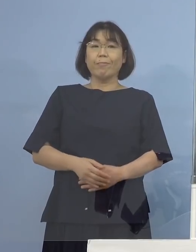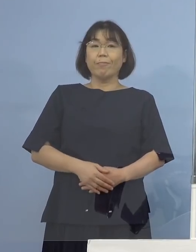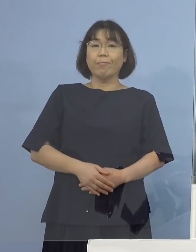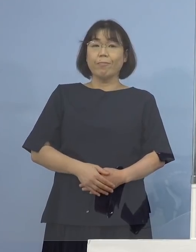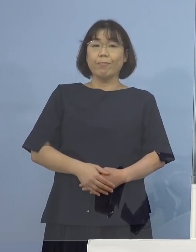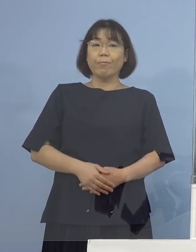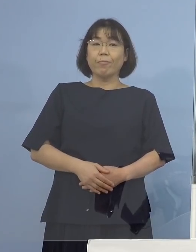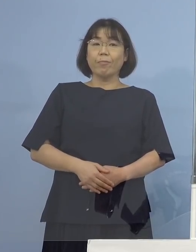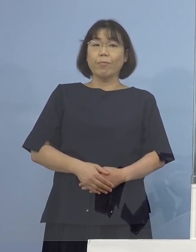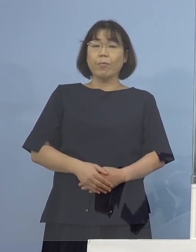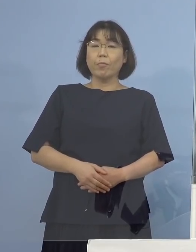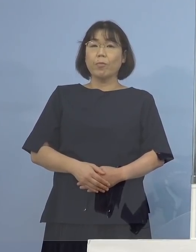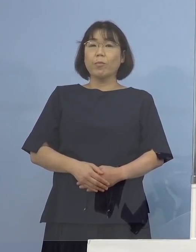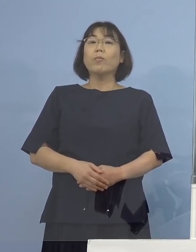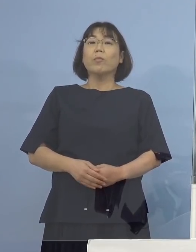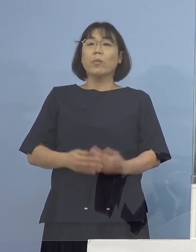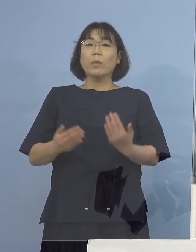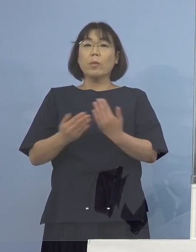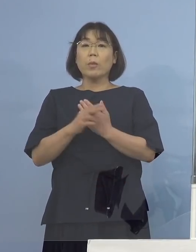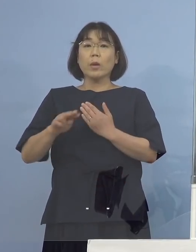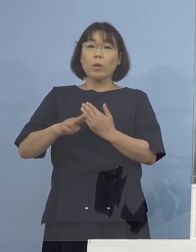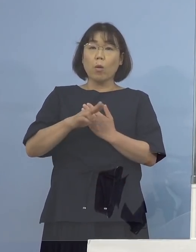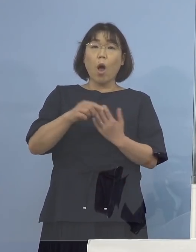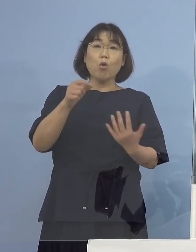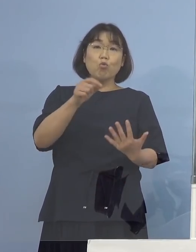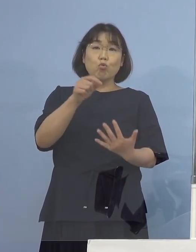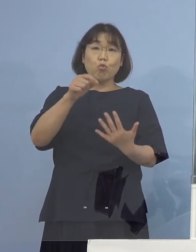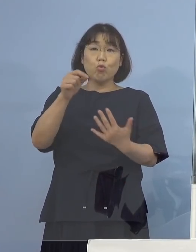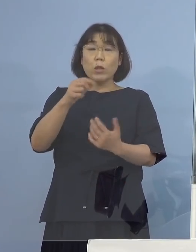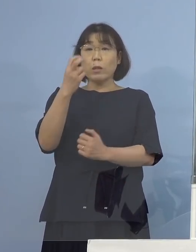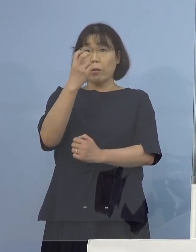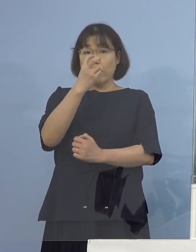（NHK） 変異株のスクリーニングの結果